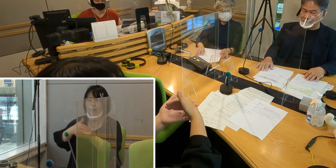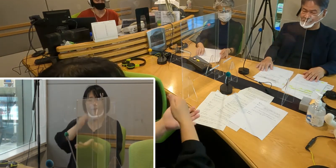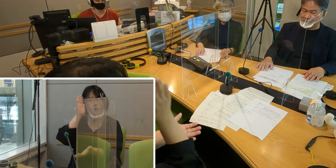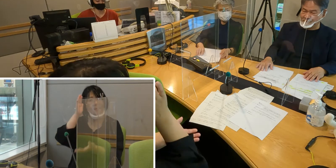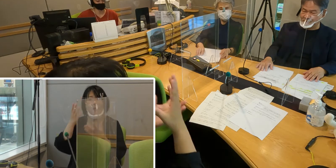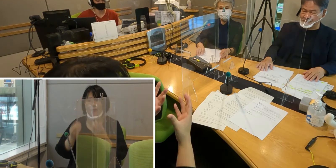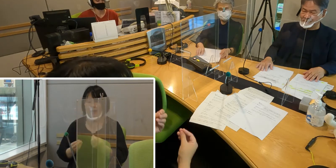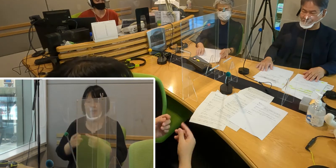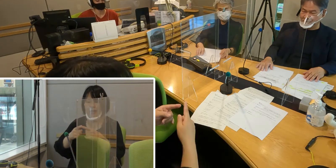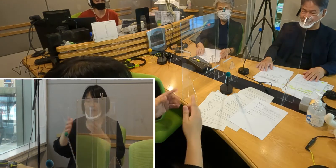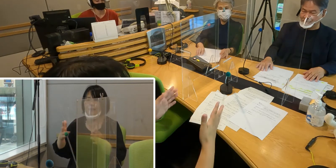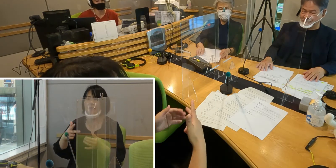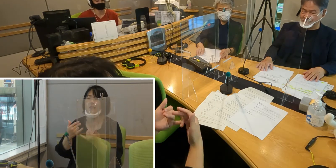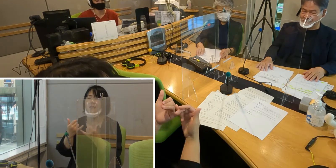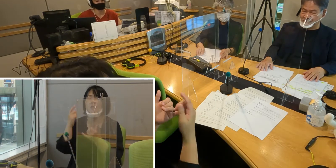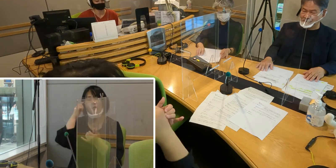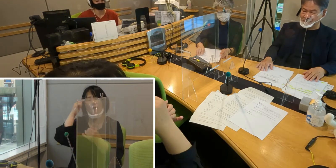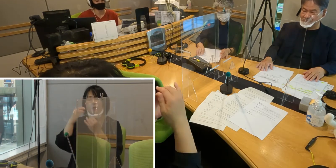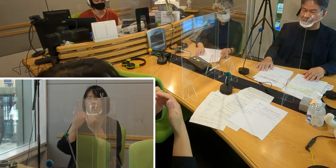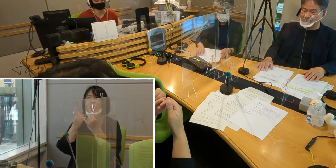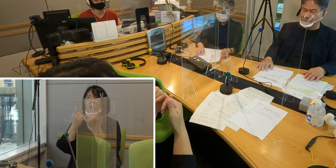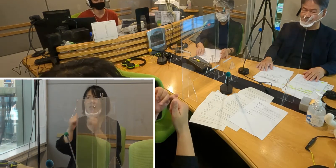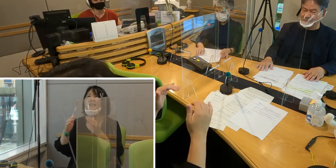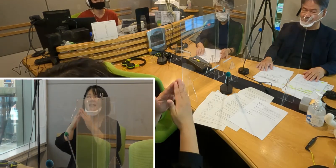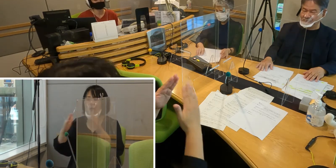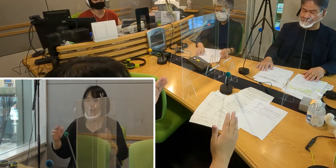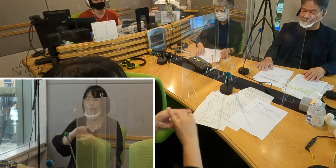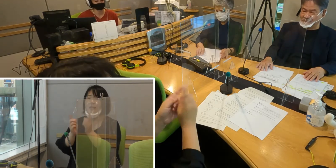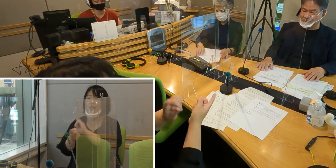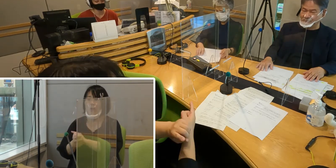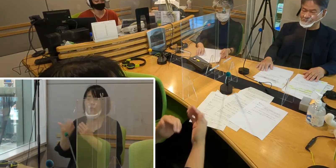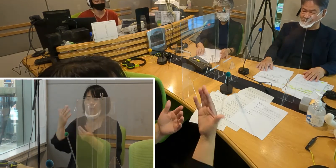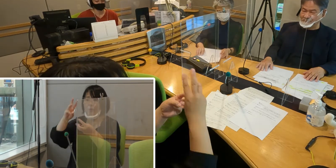入間市聴覚障害者の会 代表の森田登さん